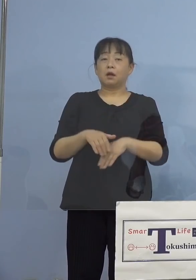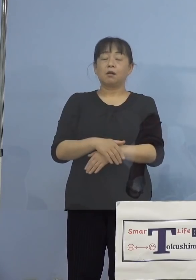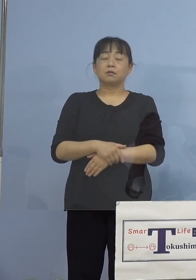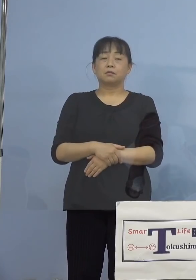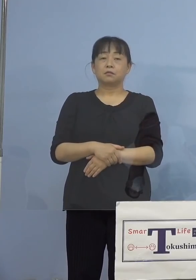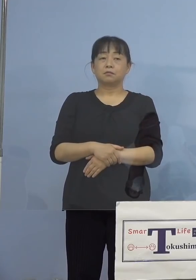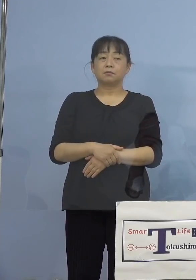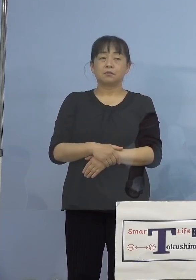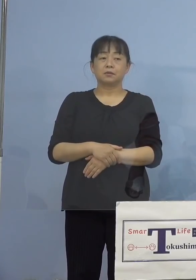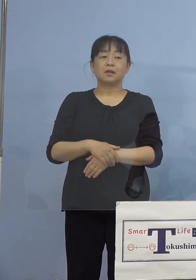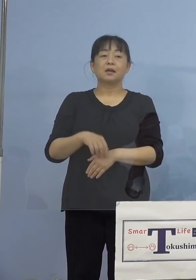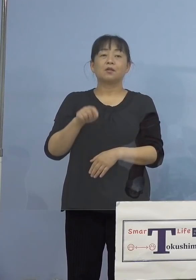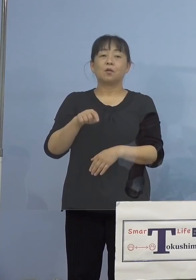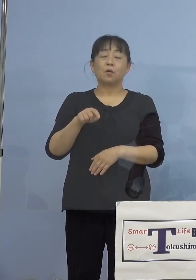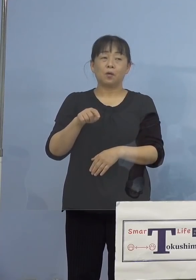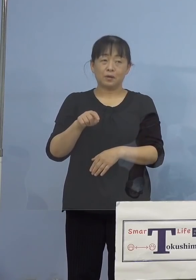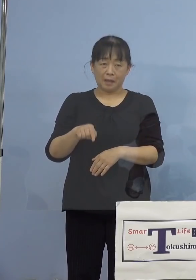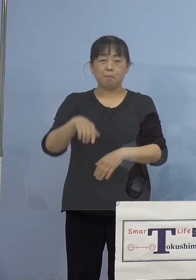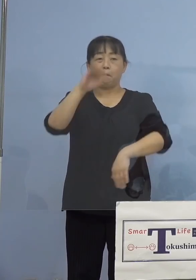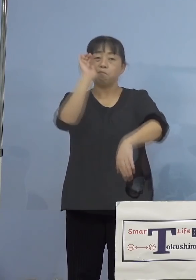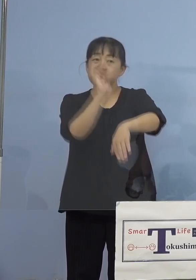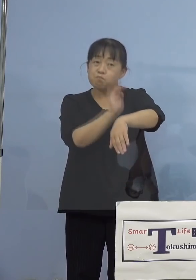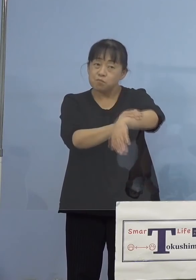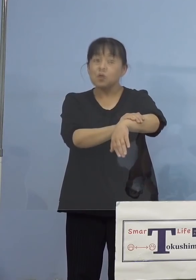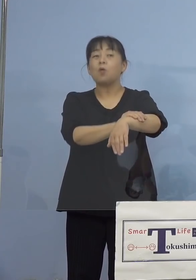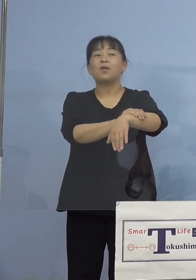そこでここはプロの登場ということで